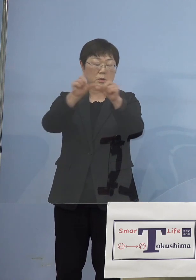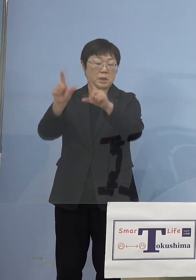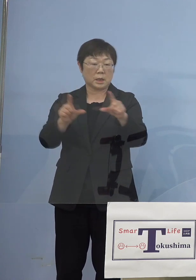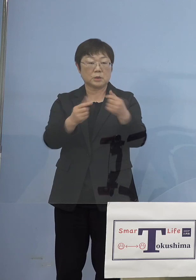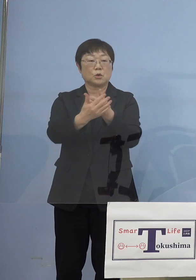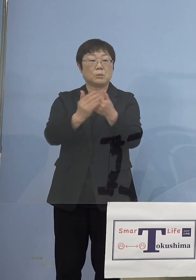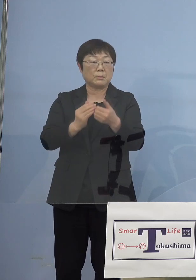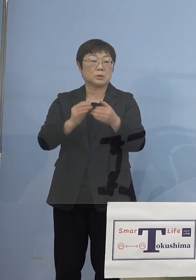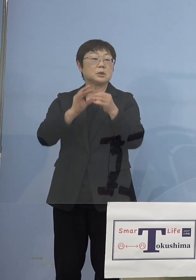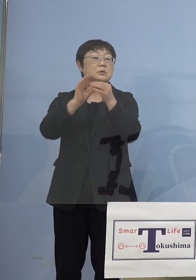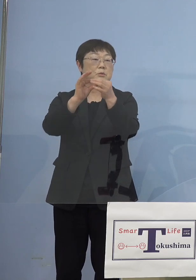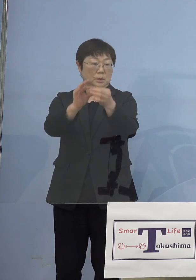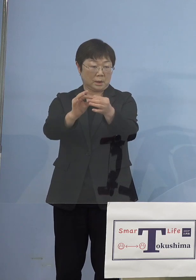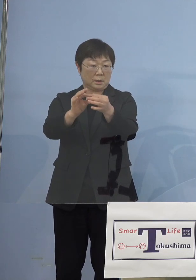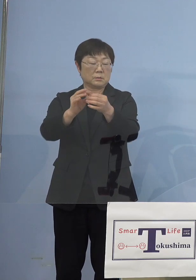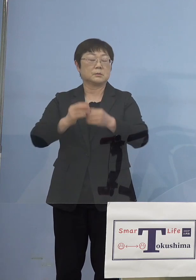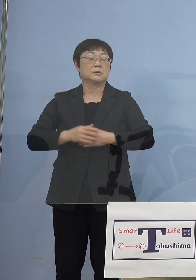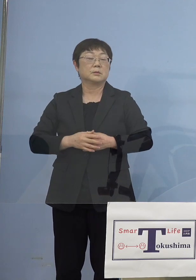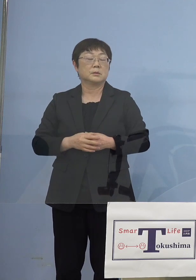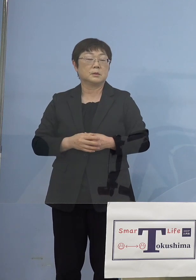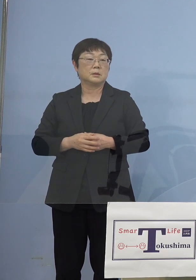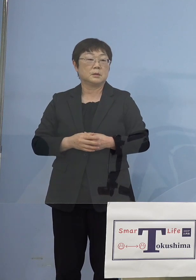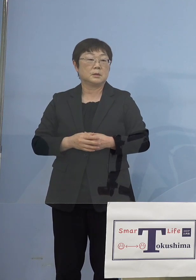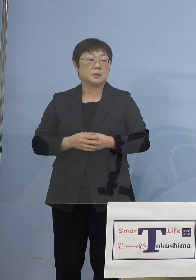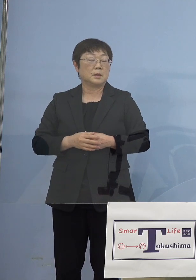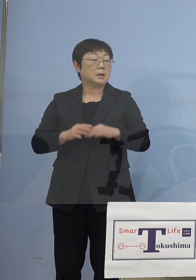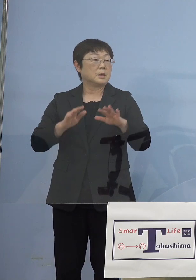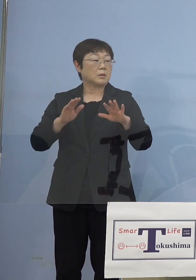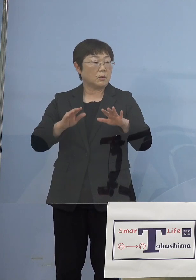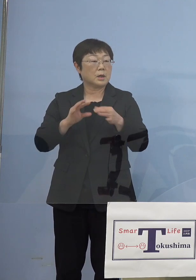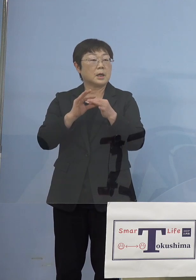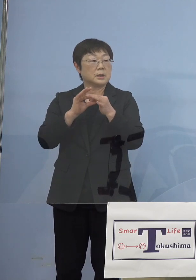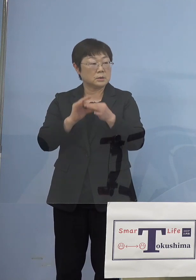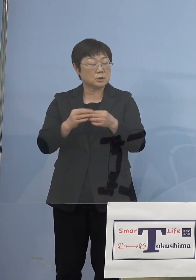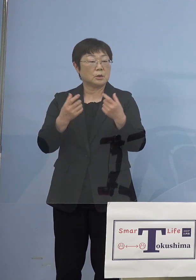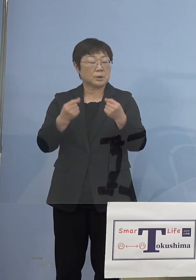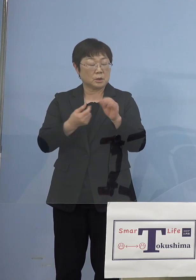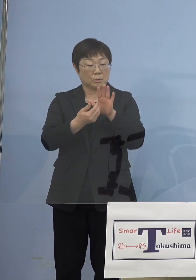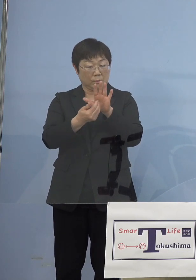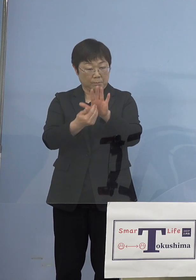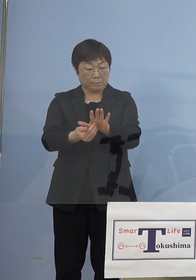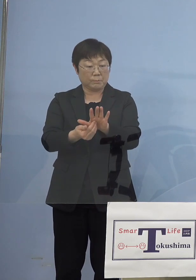ということになりますので、今回についても しっかりと防御しなければいけないと